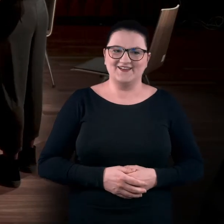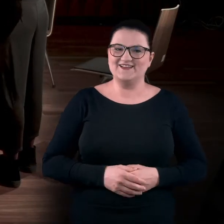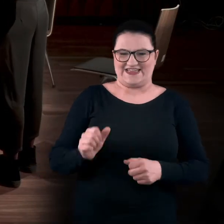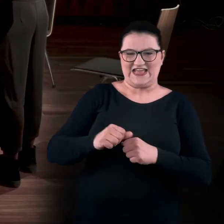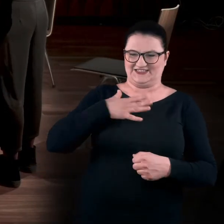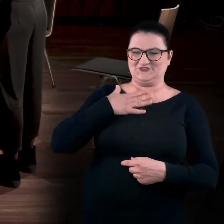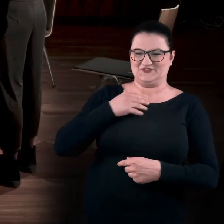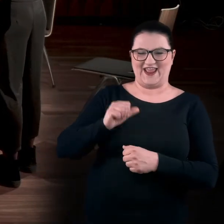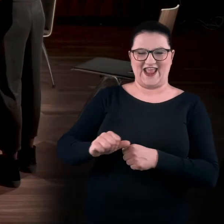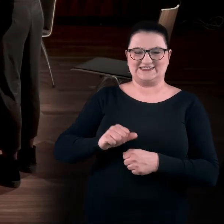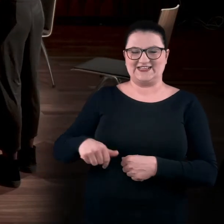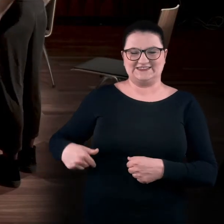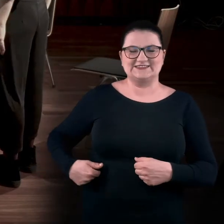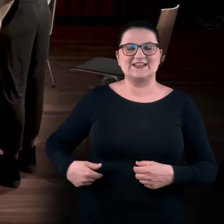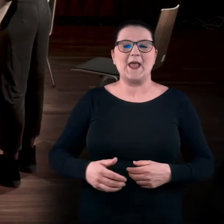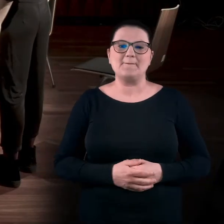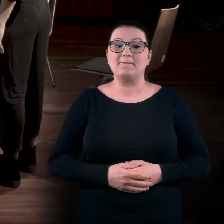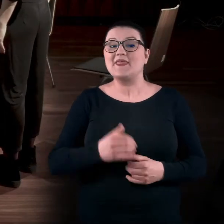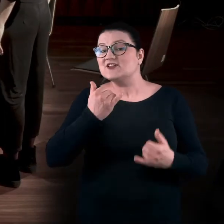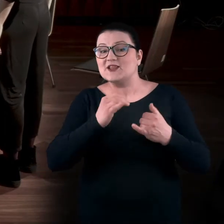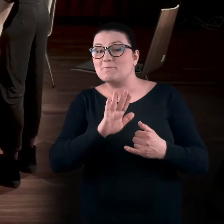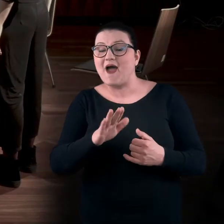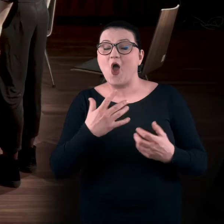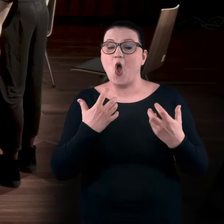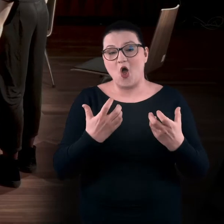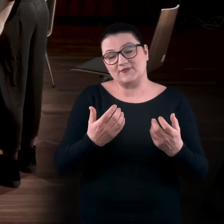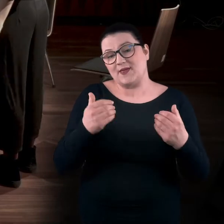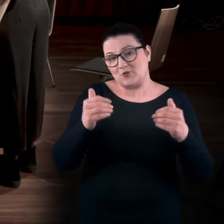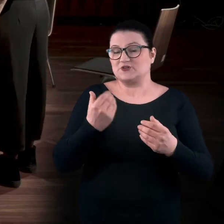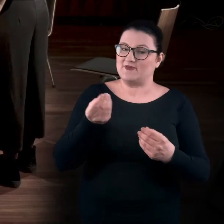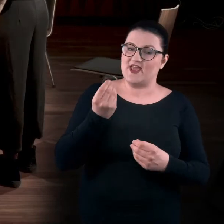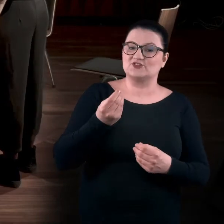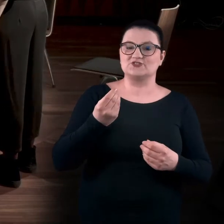Są. Są te mięśnie. Jeśli macie ochotę, możemy jeszcze zaktywizować te mięśnie,